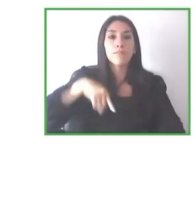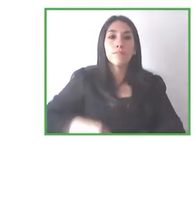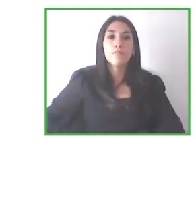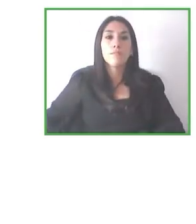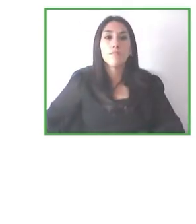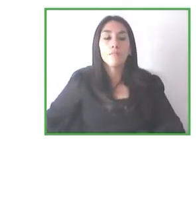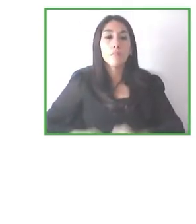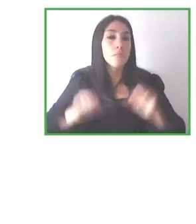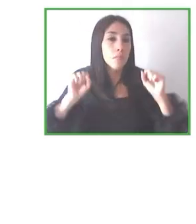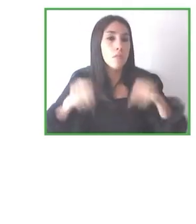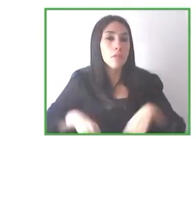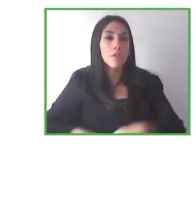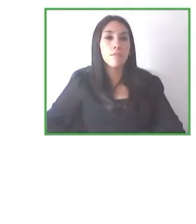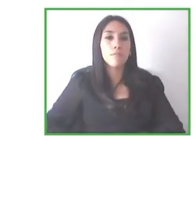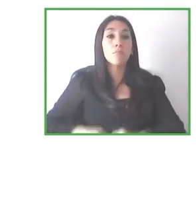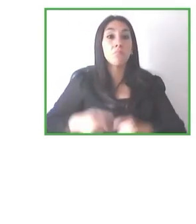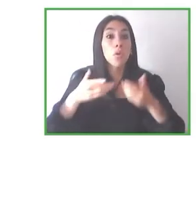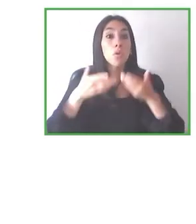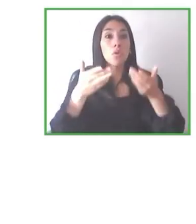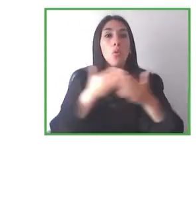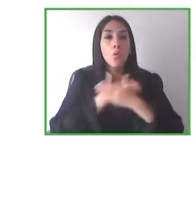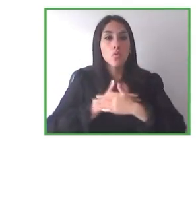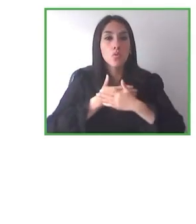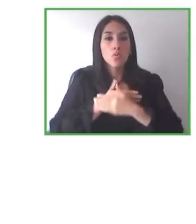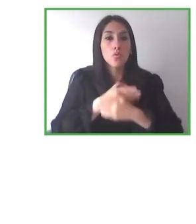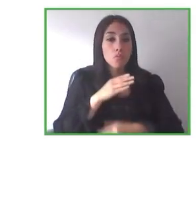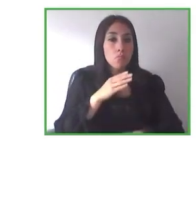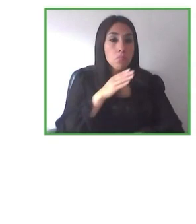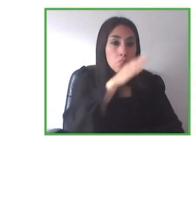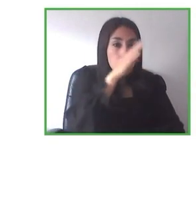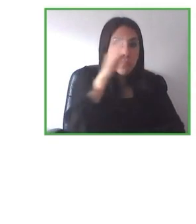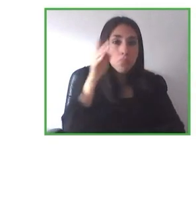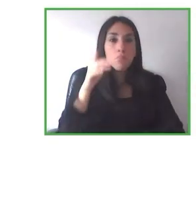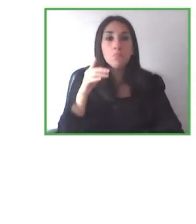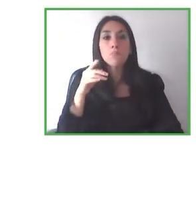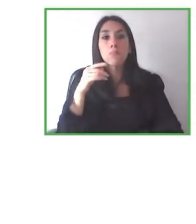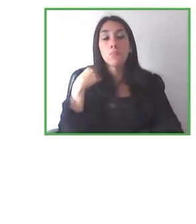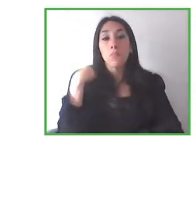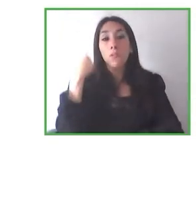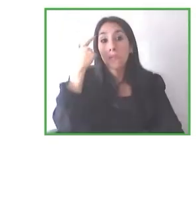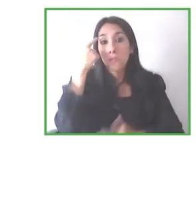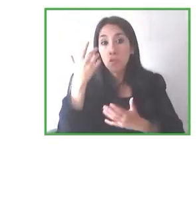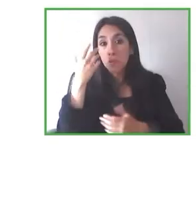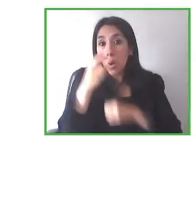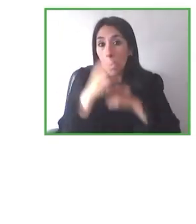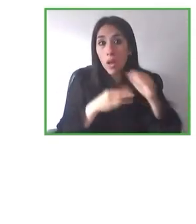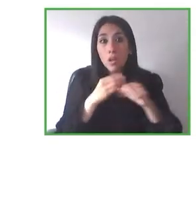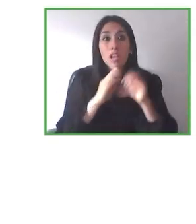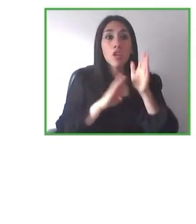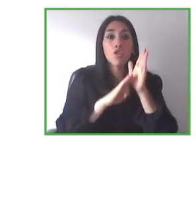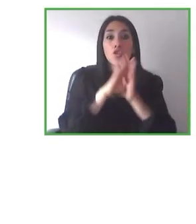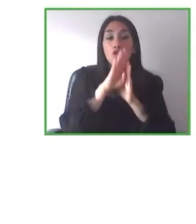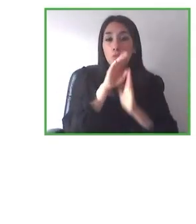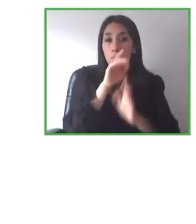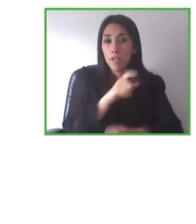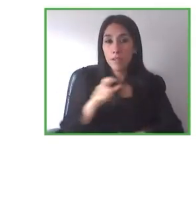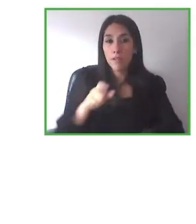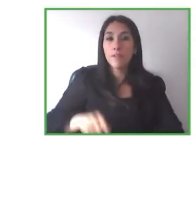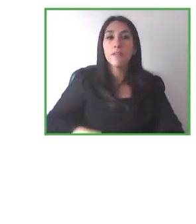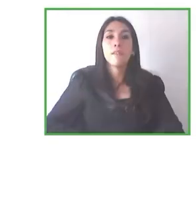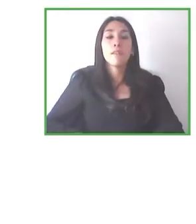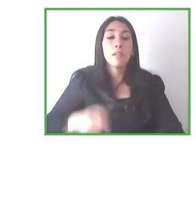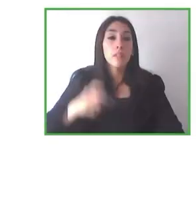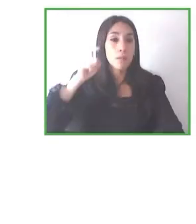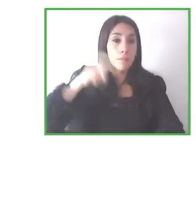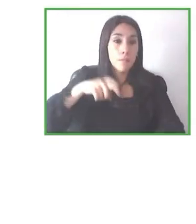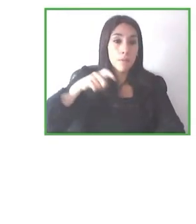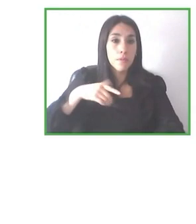muy buenos reviews y esperamos poder retomar también este tipo de tours y pues también con